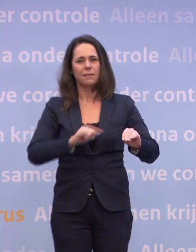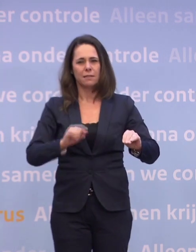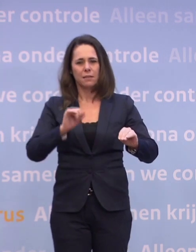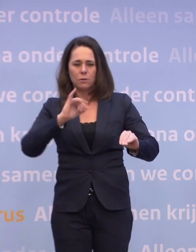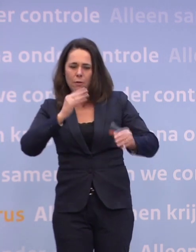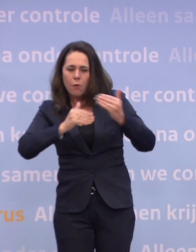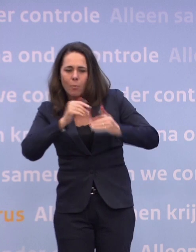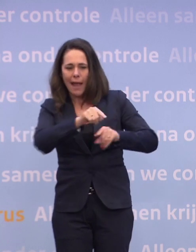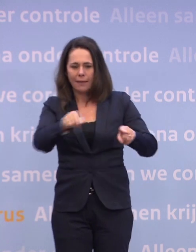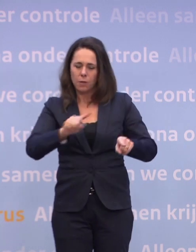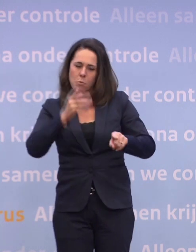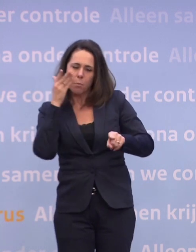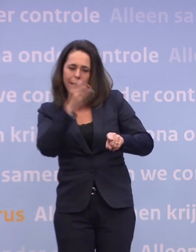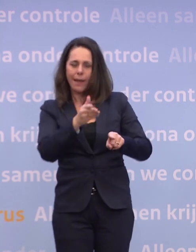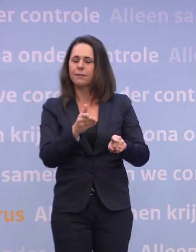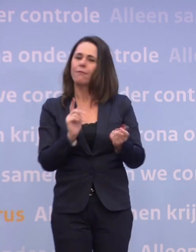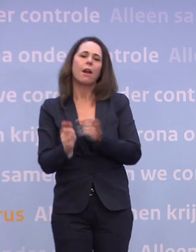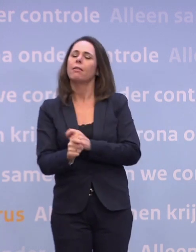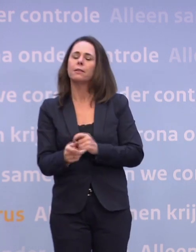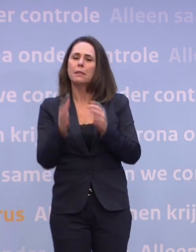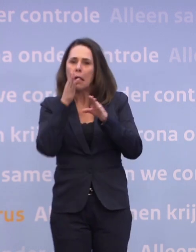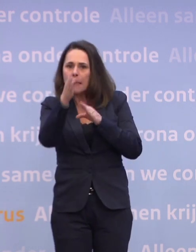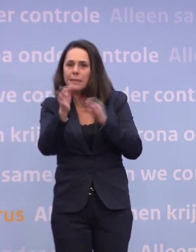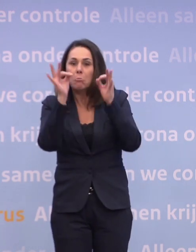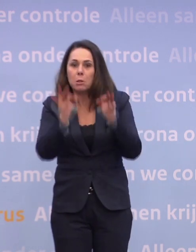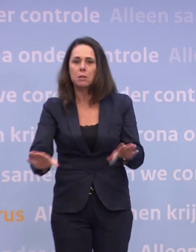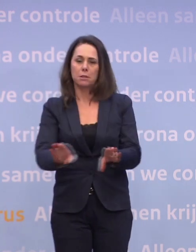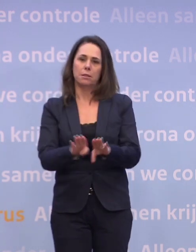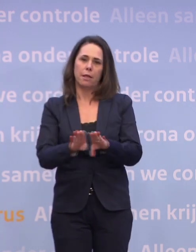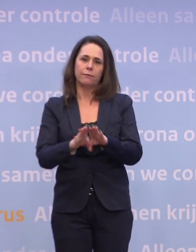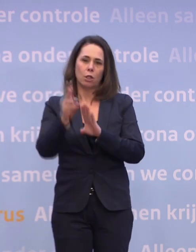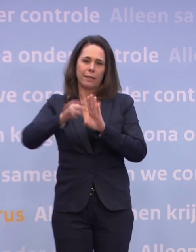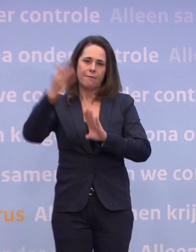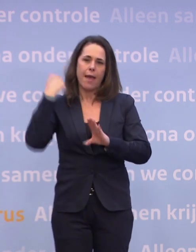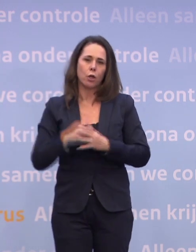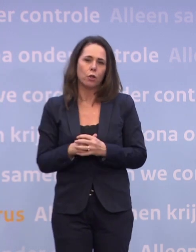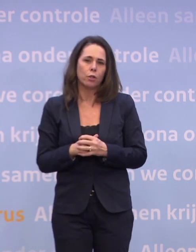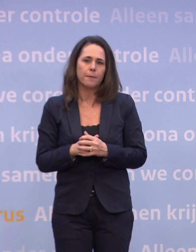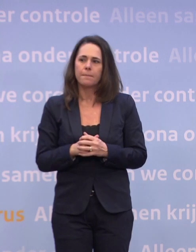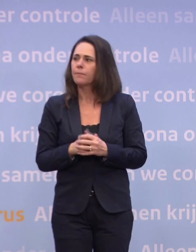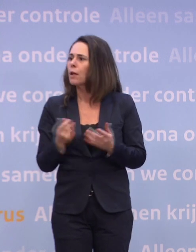Dus dat is de richting en die is niet veranderd. Die is exact hetzelfde gebleven als drie weken geleden. Tot slot Reformatorisch Dagblad.